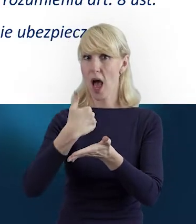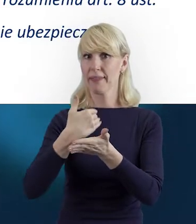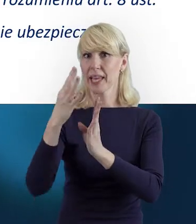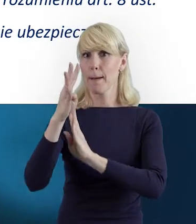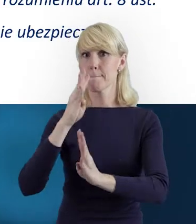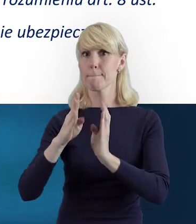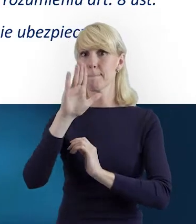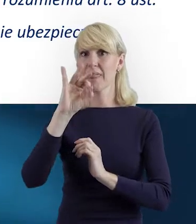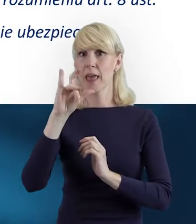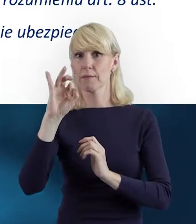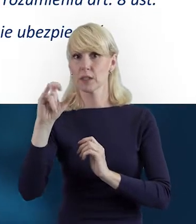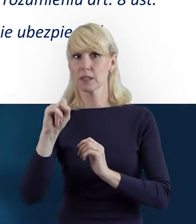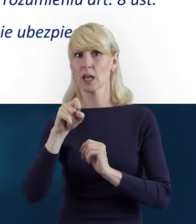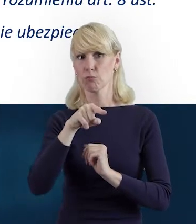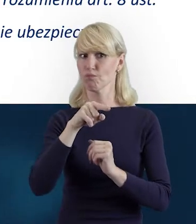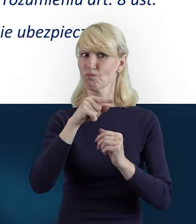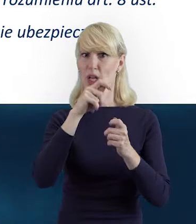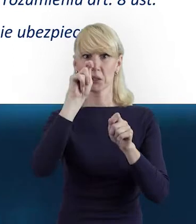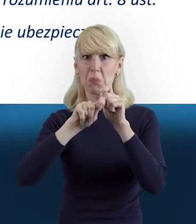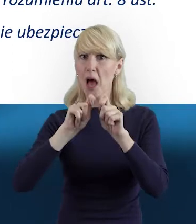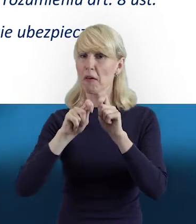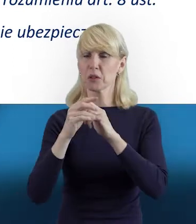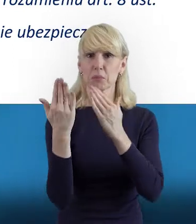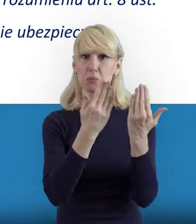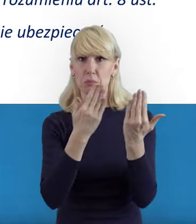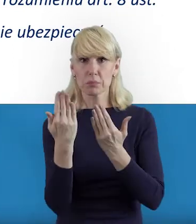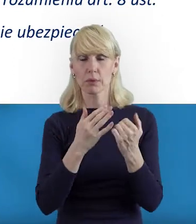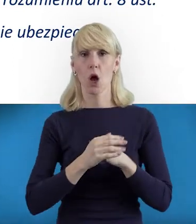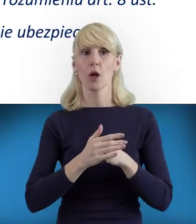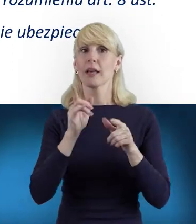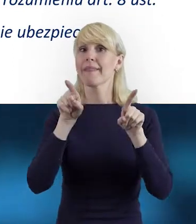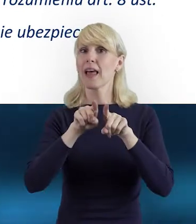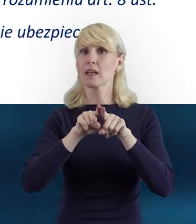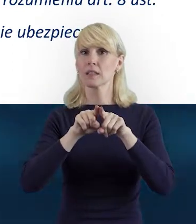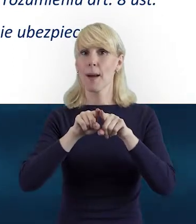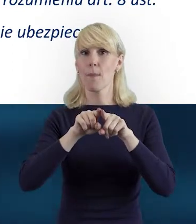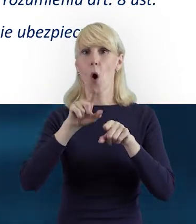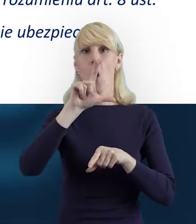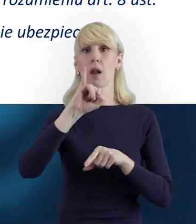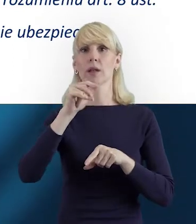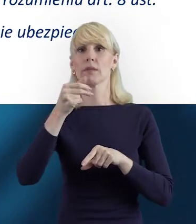Te materiały oczywiście znajdują się w linkach tuż pod naszym nagraniem.